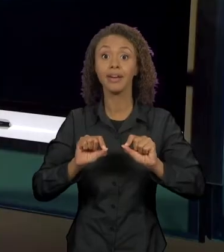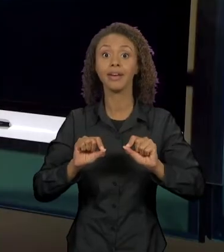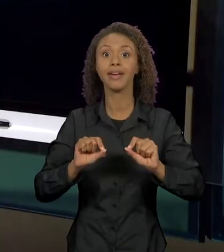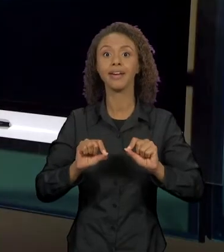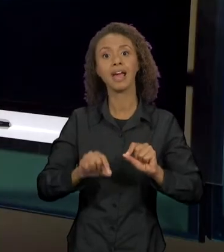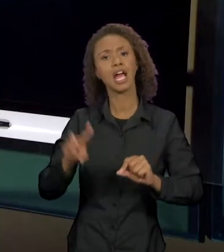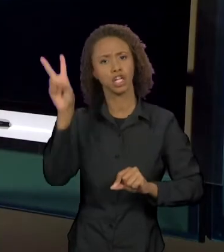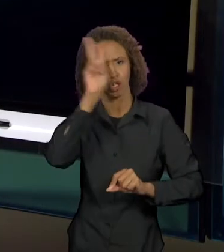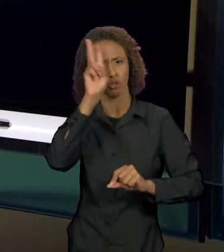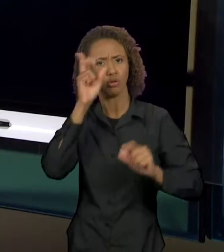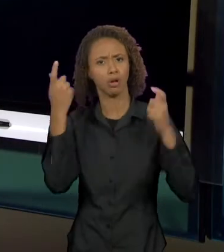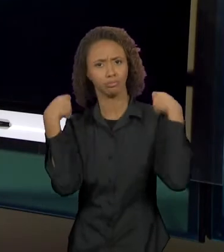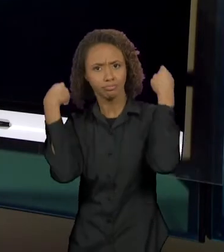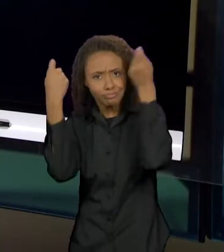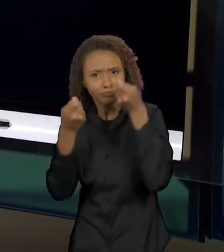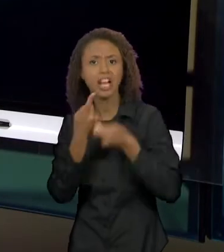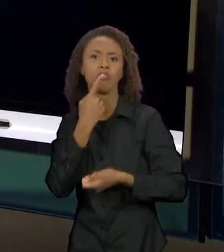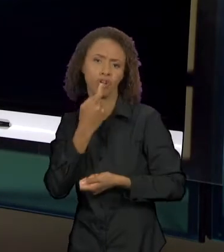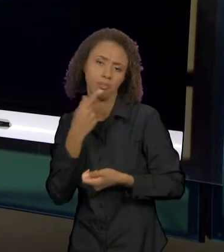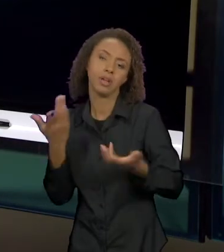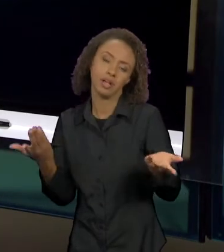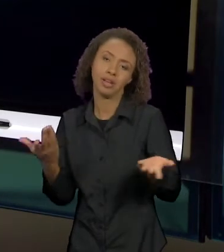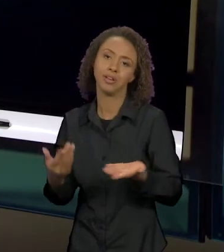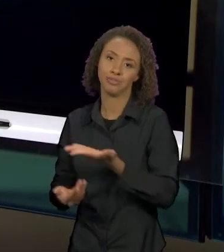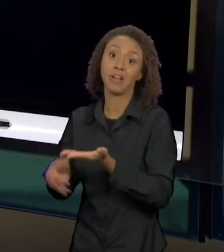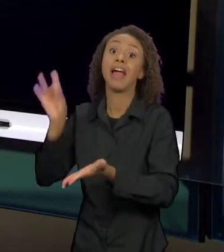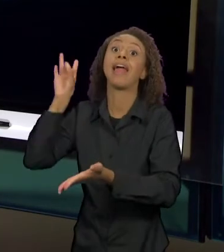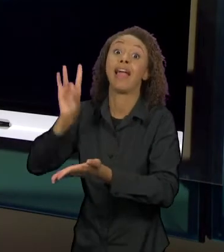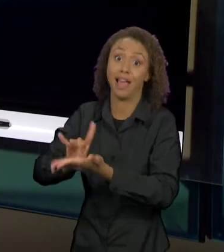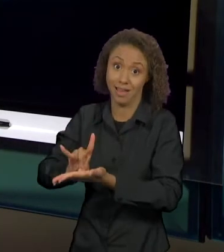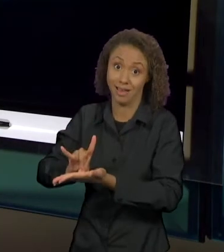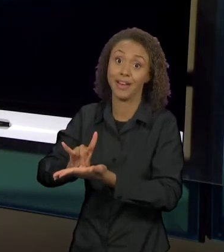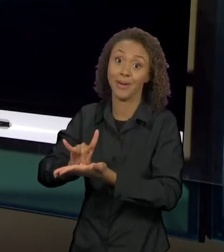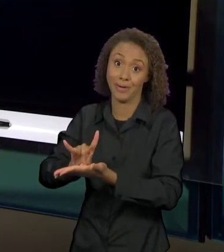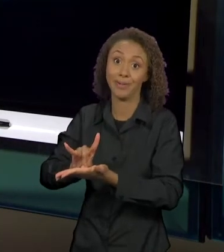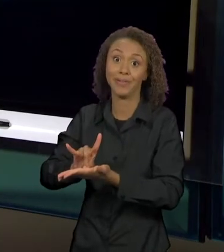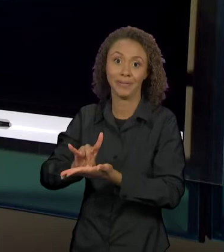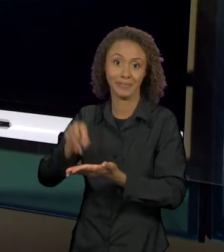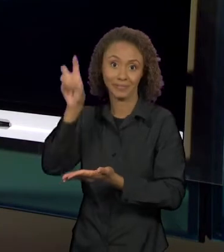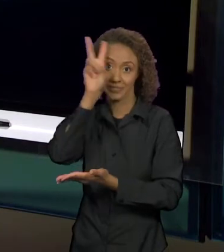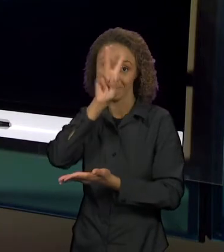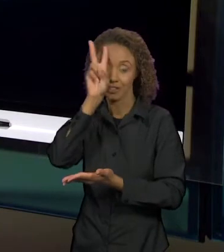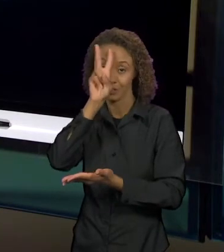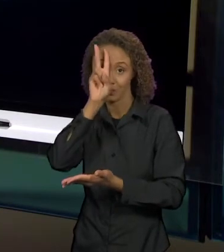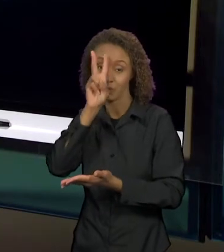DE CHAPEUZINHO VERMELHO, ESSA AQUI É A VERDADEIRA HISTÓRIA DE CHAPEUZINHO VERMELHO, QUANTO TAMBÉM